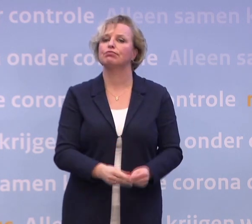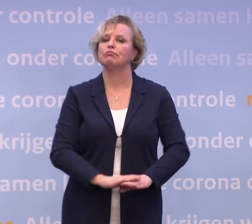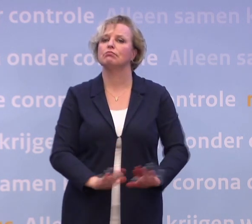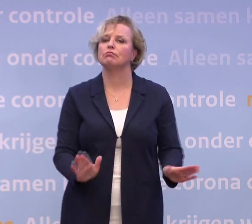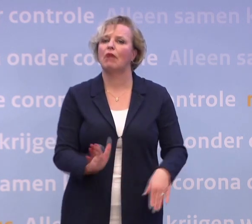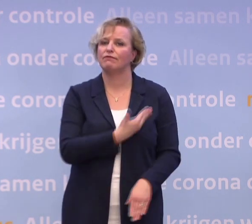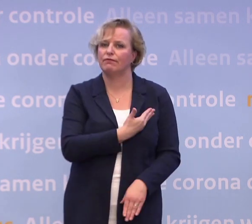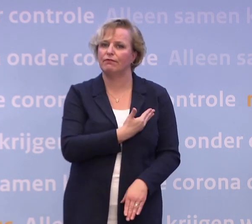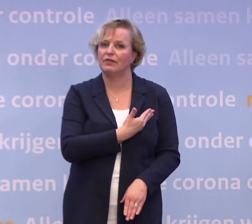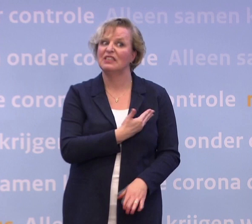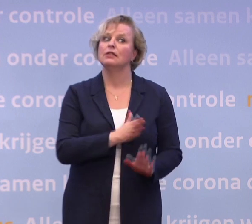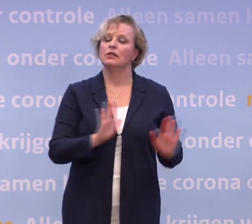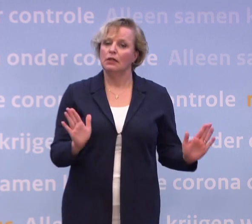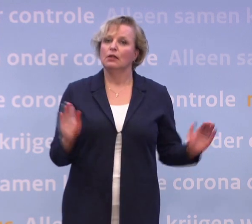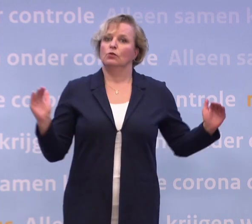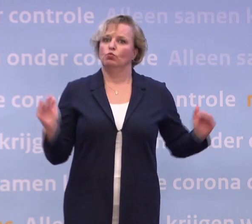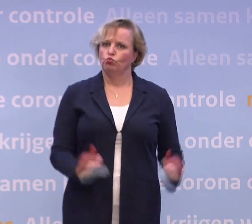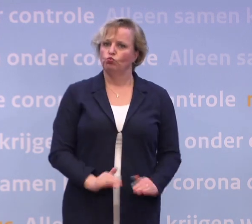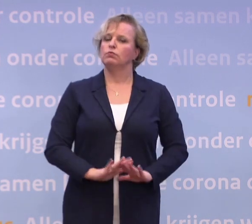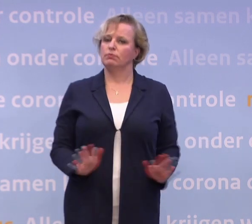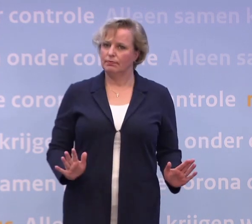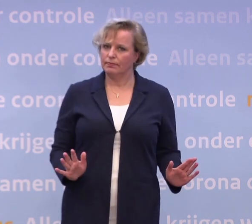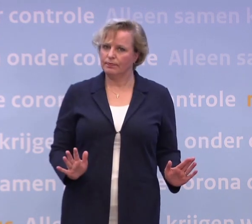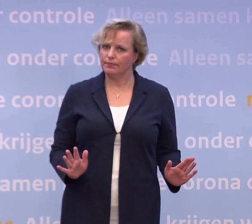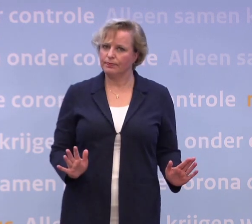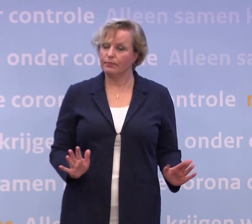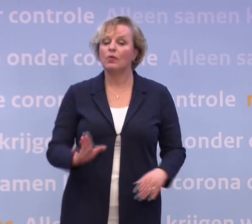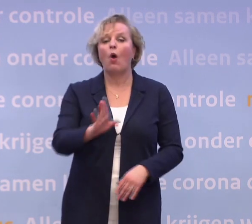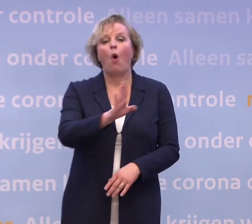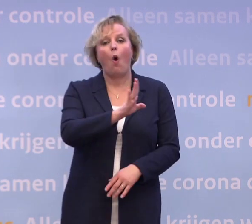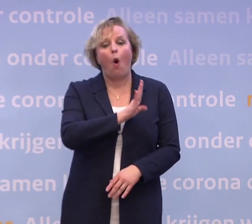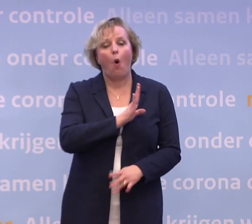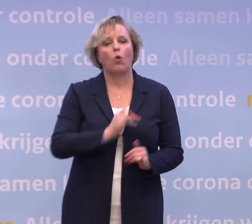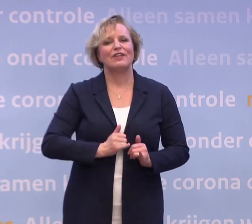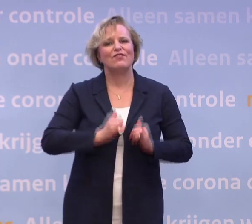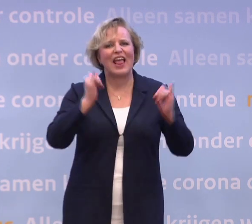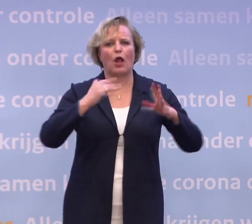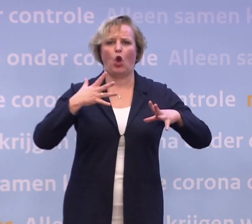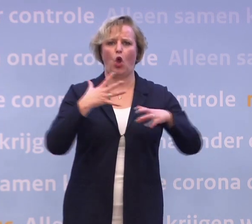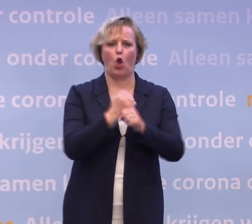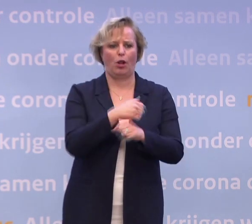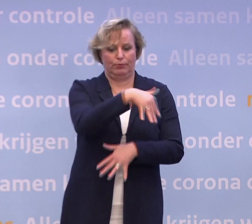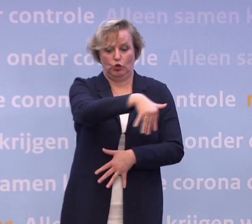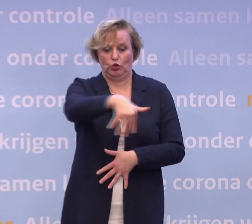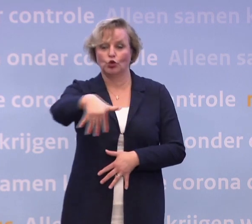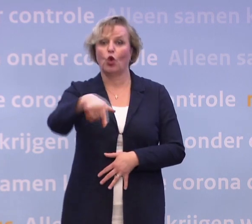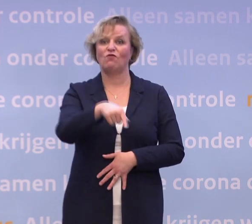Dat helpt al om die quarantaine te overbruggen. Daarnaast hebben we heel veel hulp georganiseerd... ...voor mensen die in quarantaine thuiszitten.